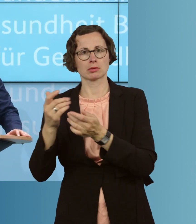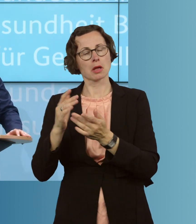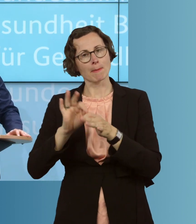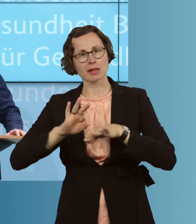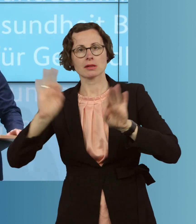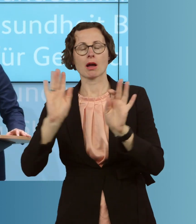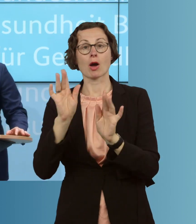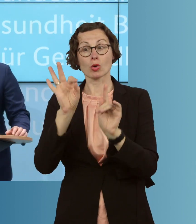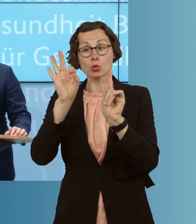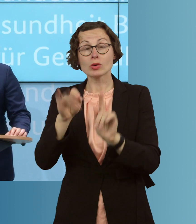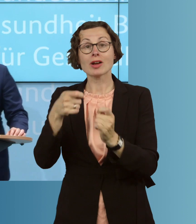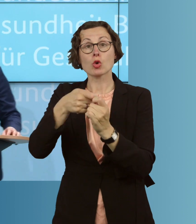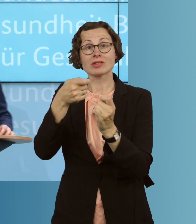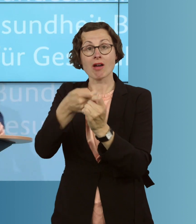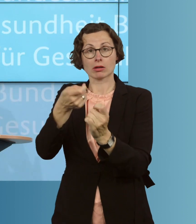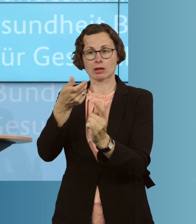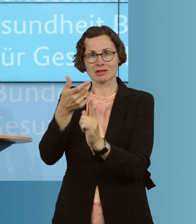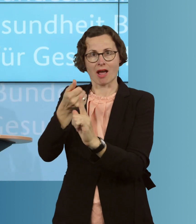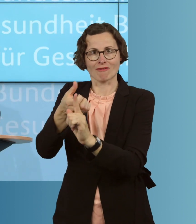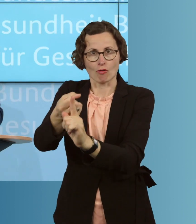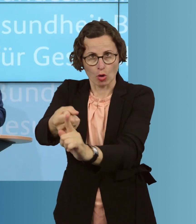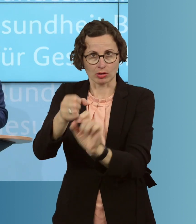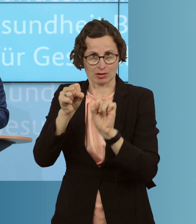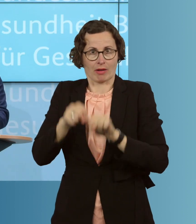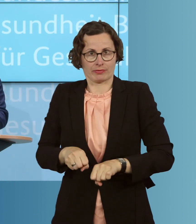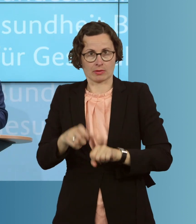Nachverfolgung, zum Beispiel, betreiben und die Kontakte auch finden,